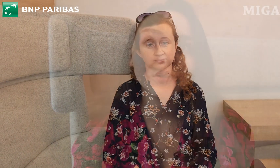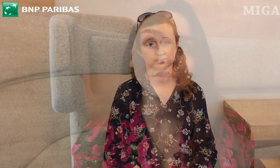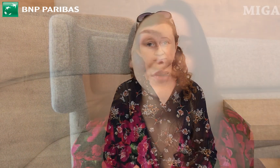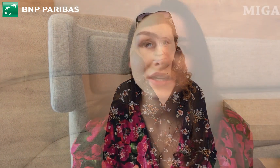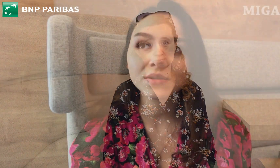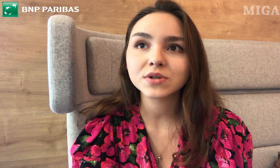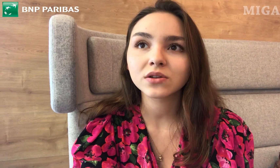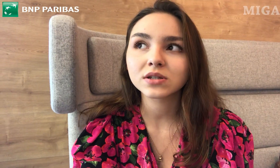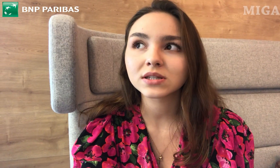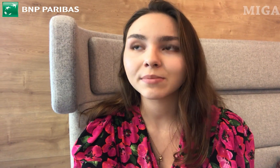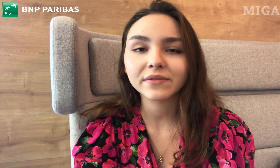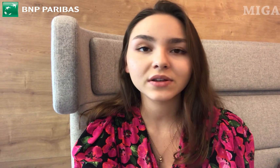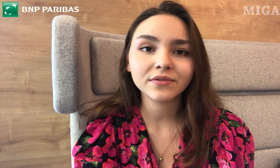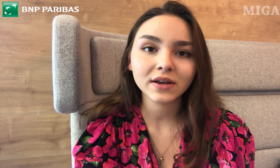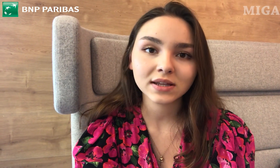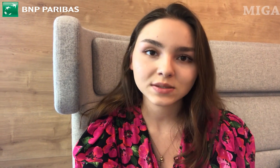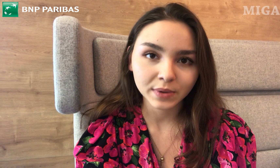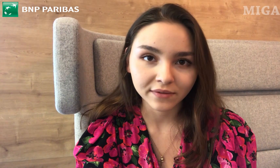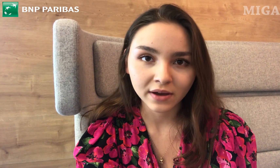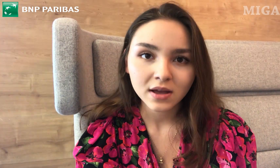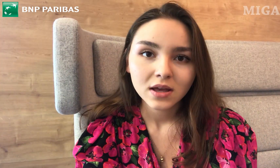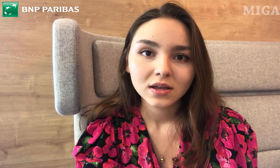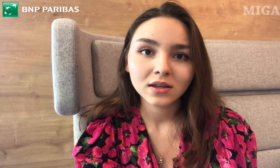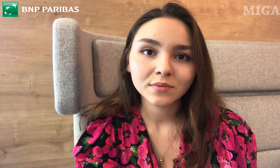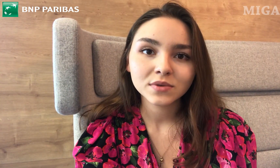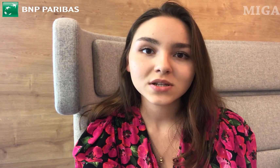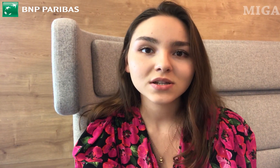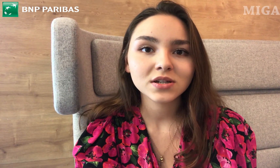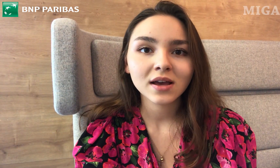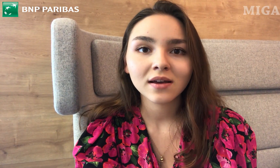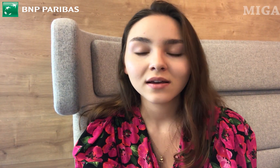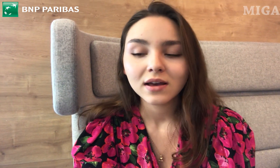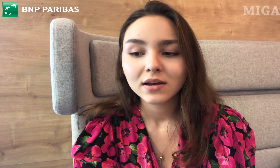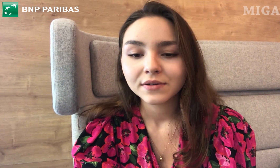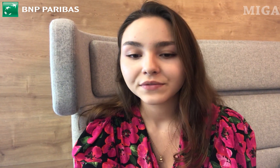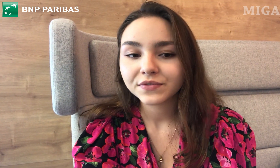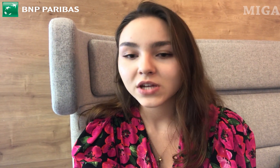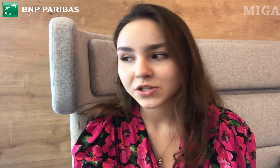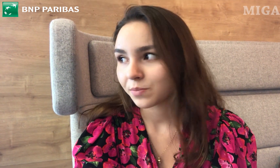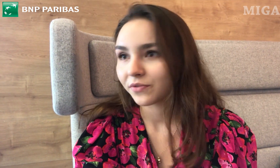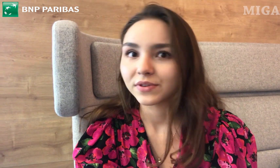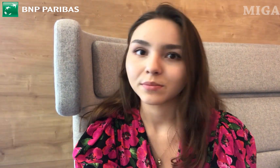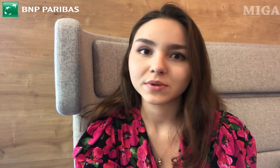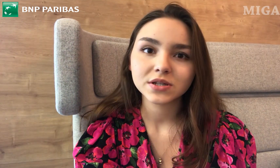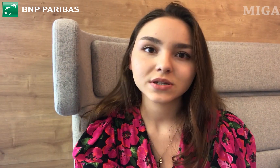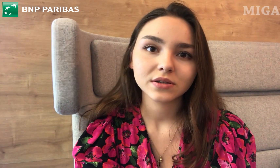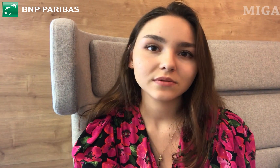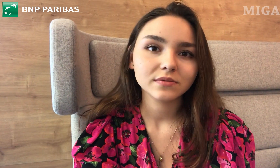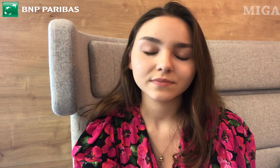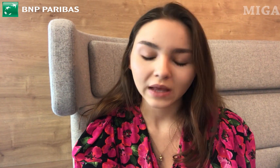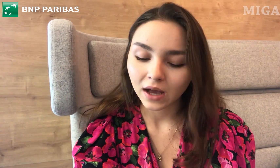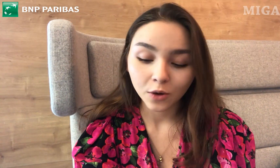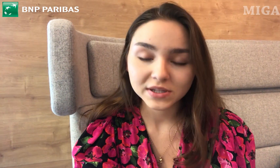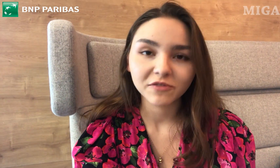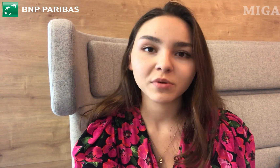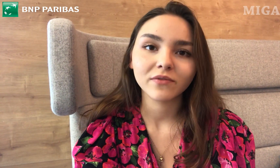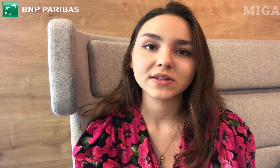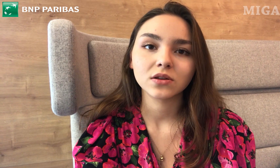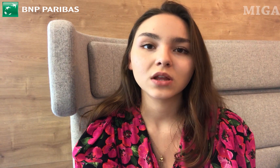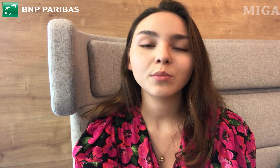Uważam, że to jest naprawdę fajna sprawa. I myślę, że wszędzie powinna być taka opcja wprowadzona.